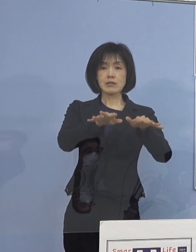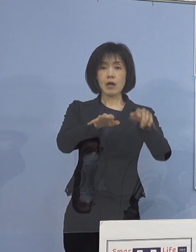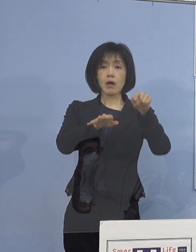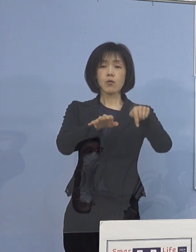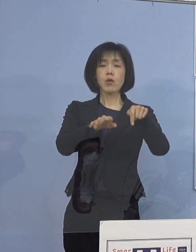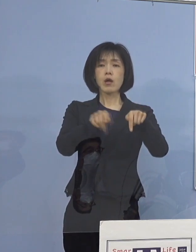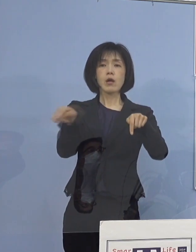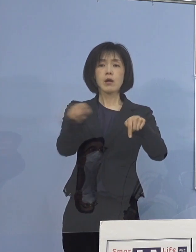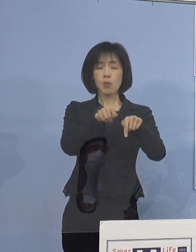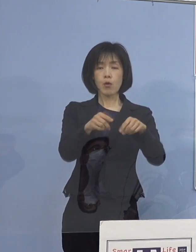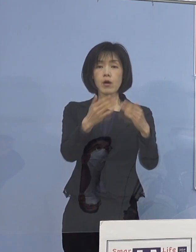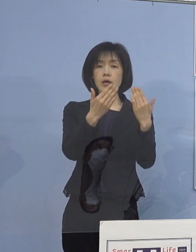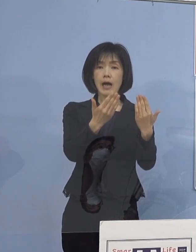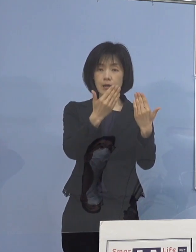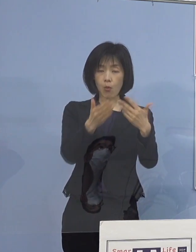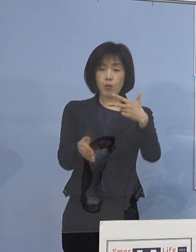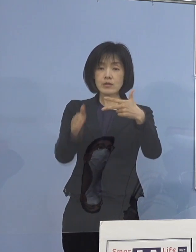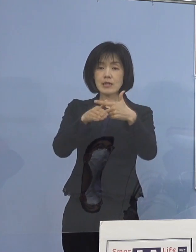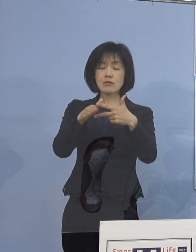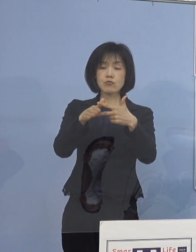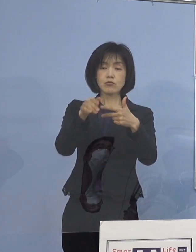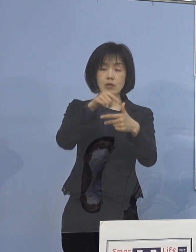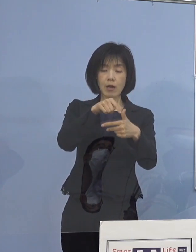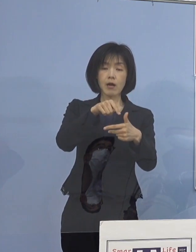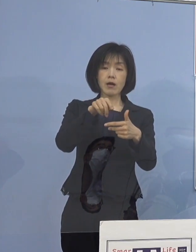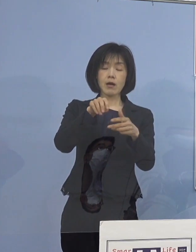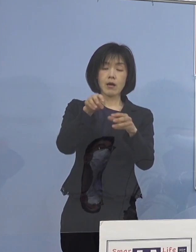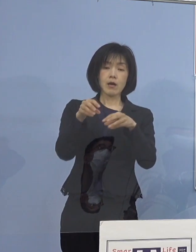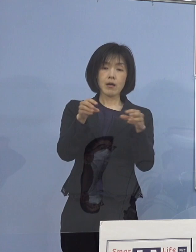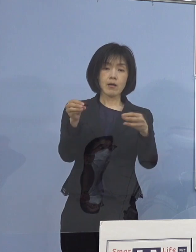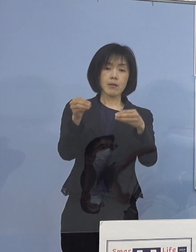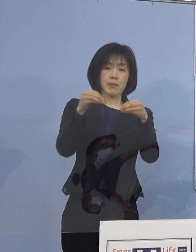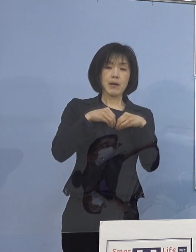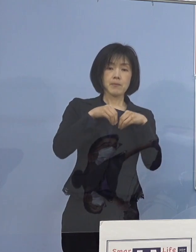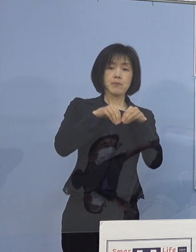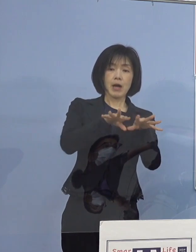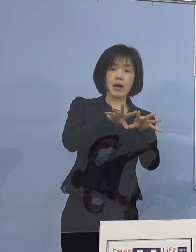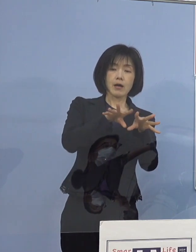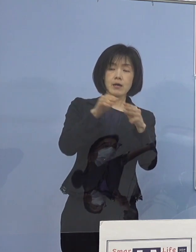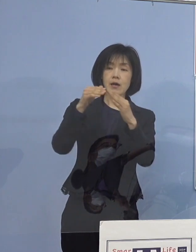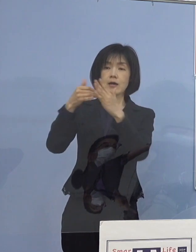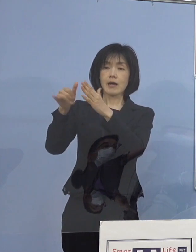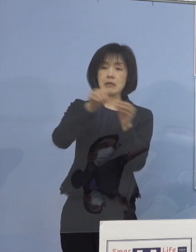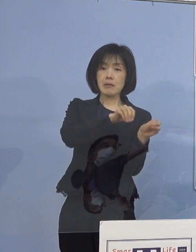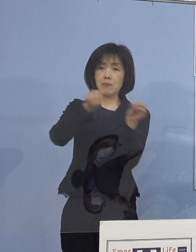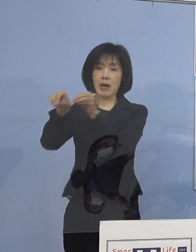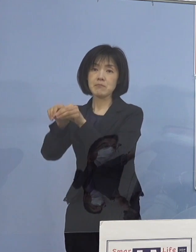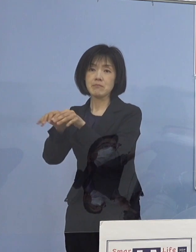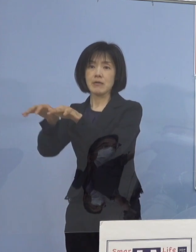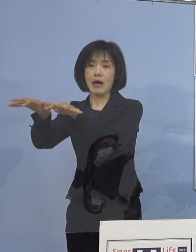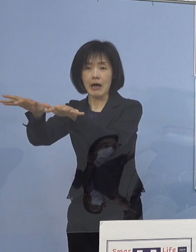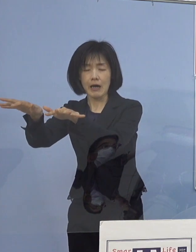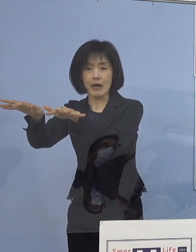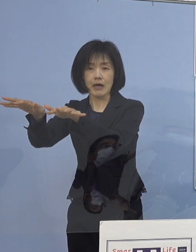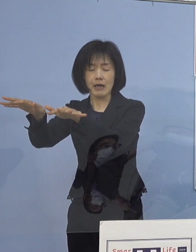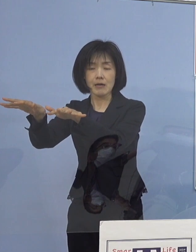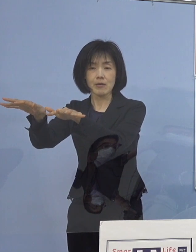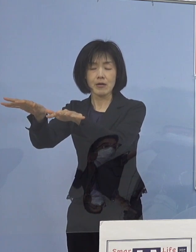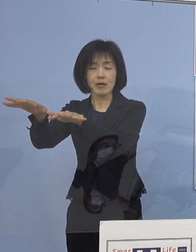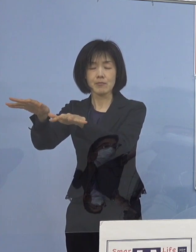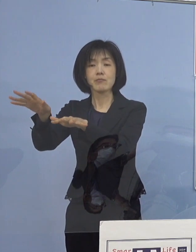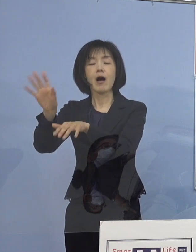学校や施設から家庭内へ感染が拡がる事例が 多く確認されているところであり